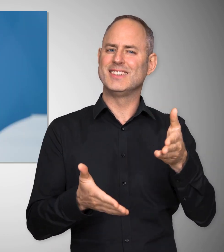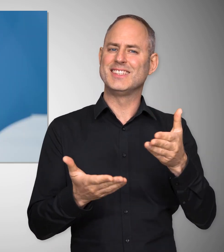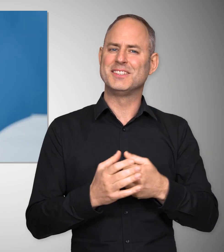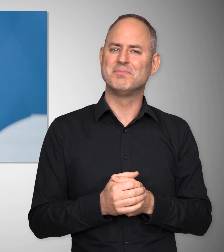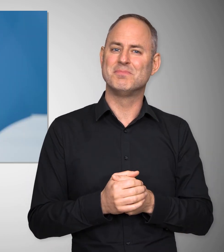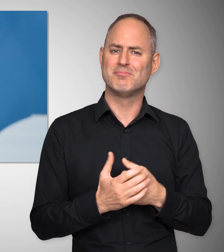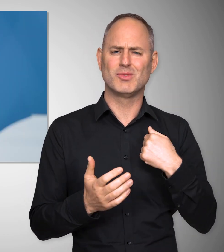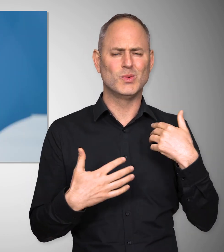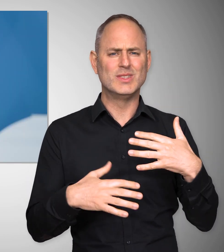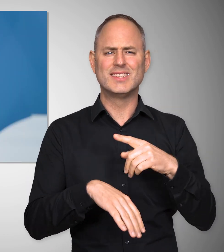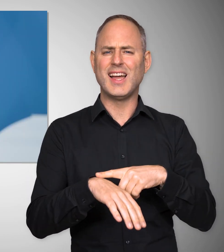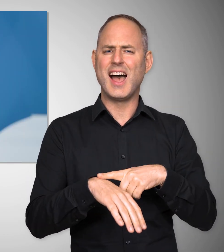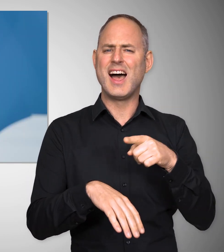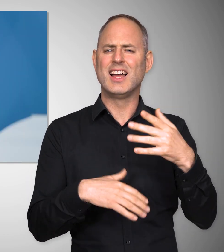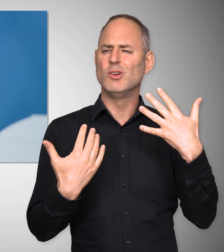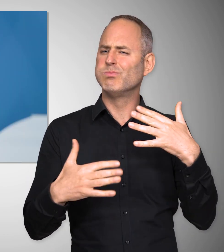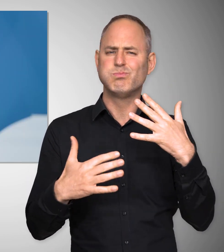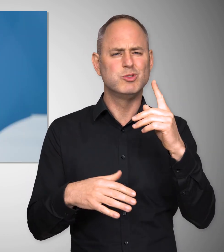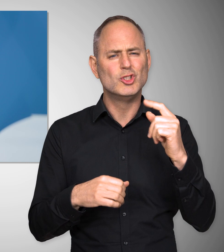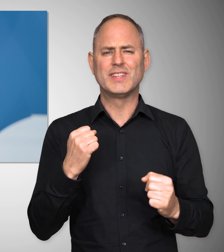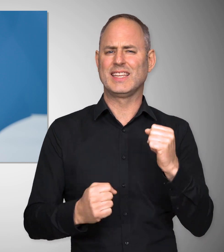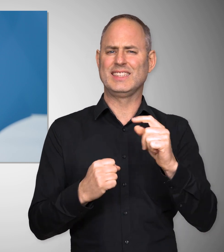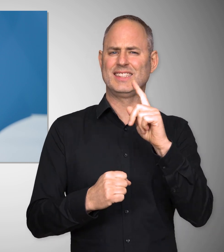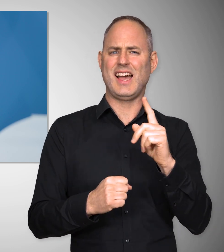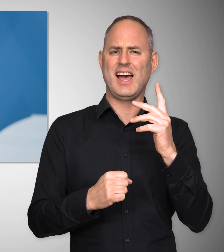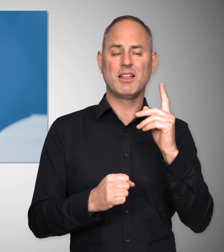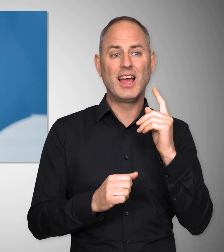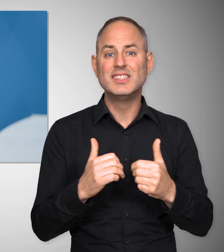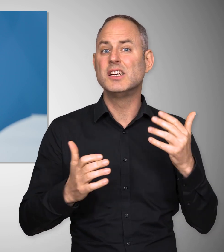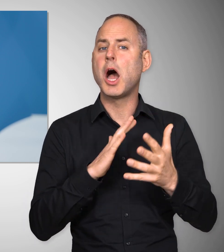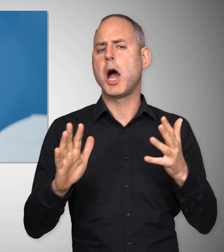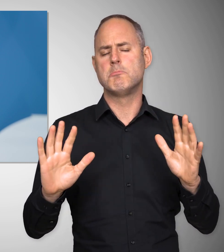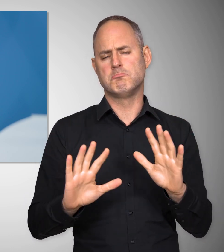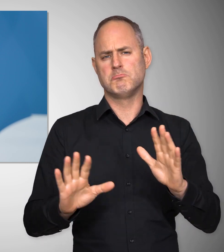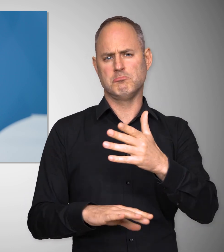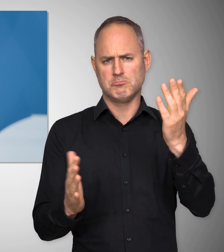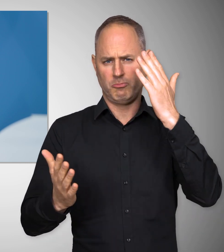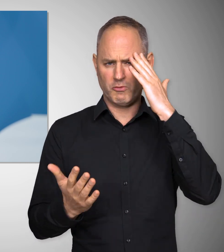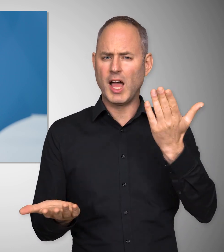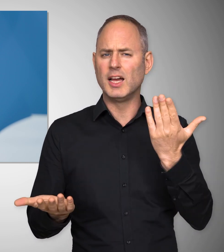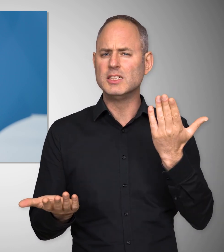Wir leben in schwierigen Zeiten. Das muss nicht gesagt werden. Jeder weiß, was die Corona-Pandemie